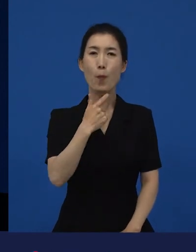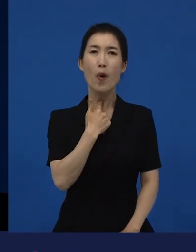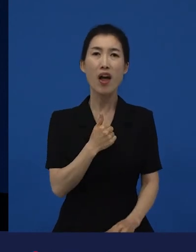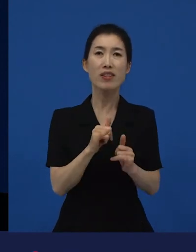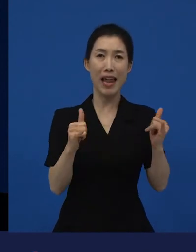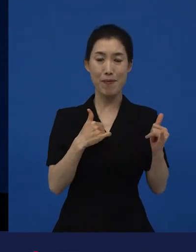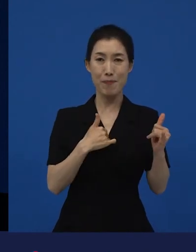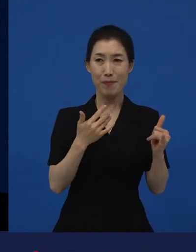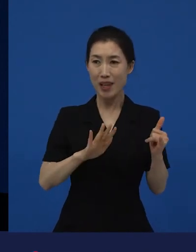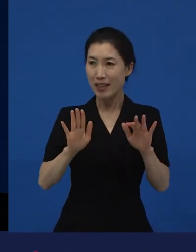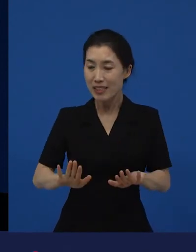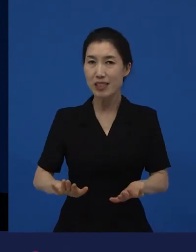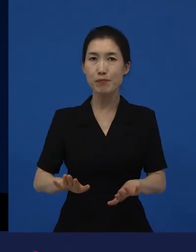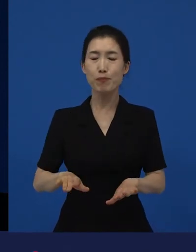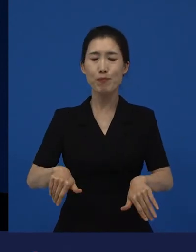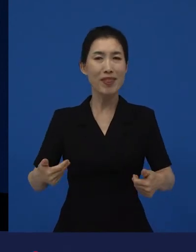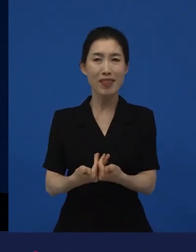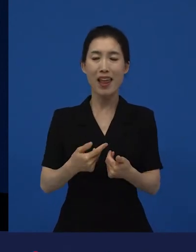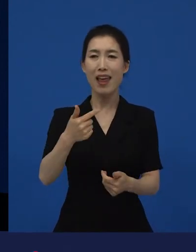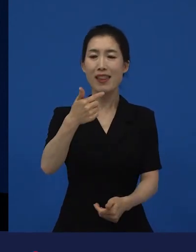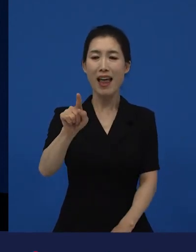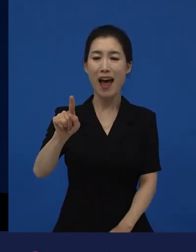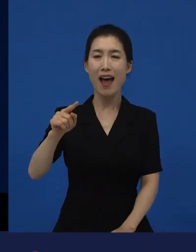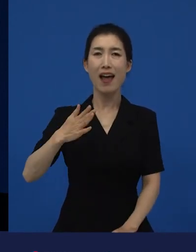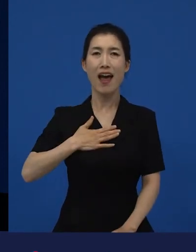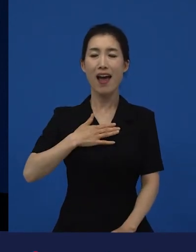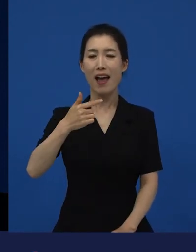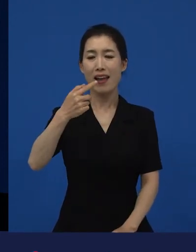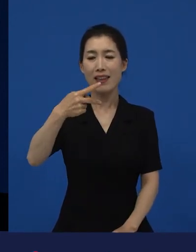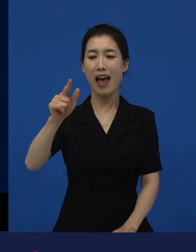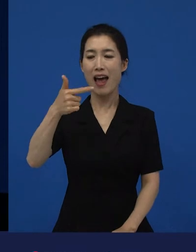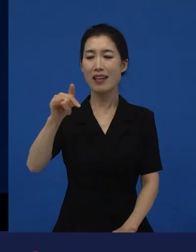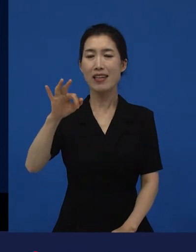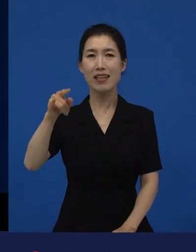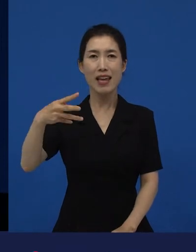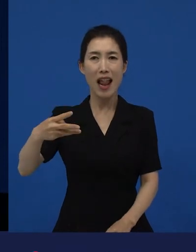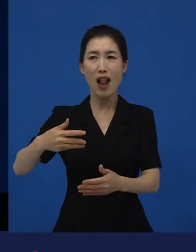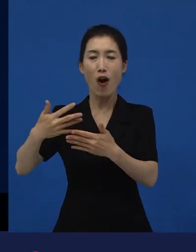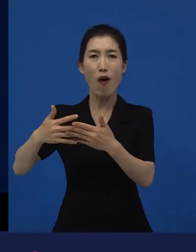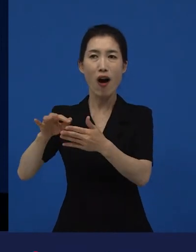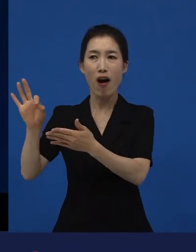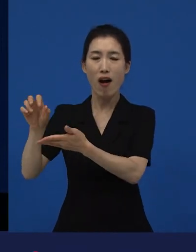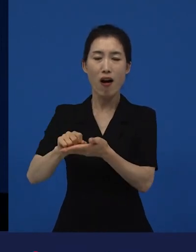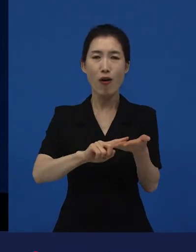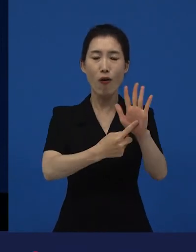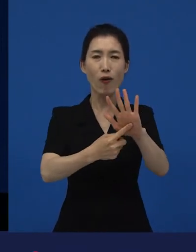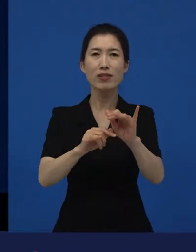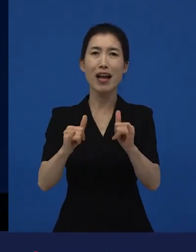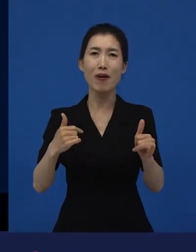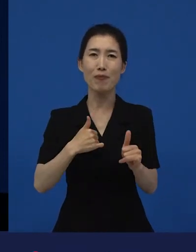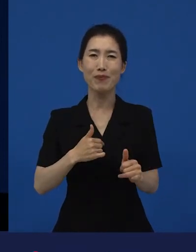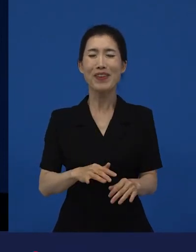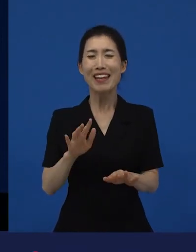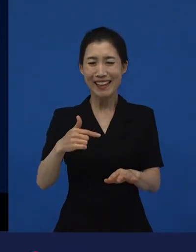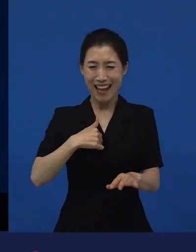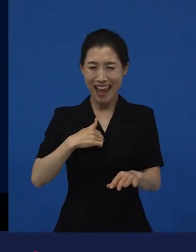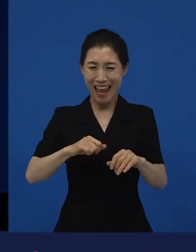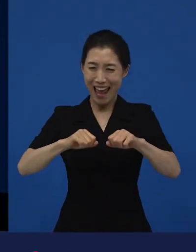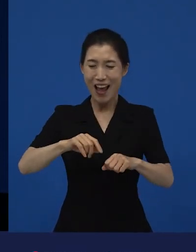수입하고 배급하는 것까지 언제 왔지? 이곳이 옳고, 좋다라는 뜻이 아니라